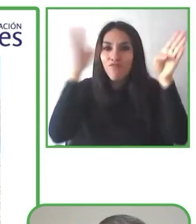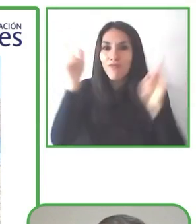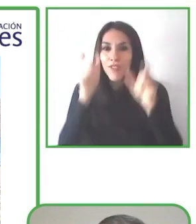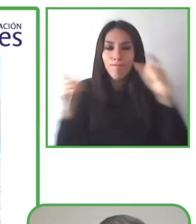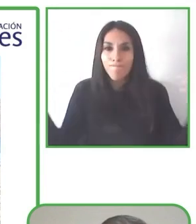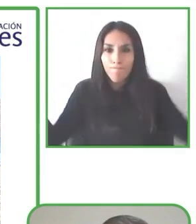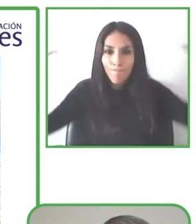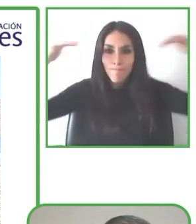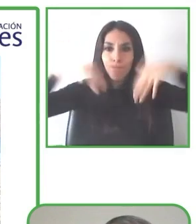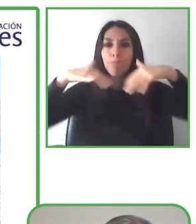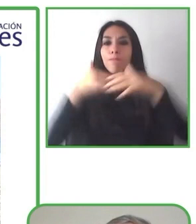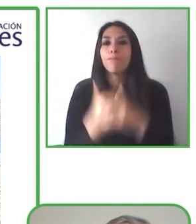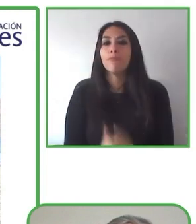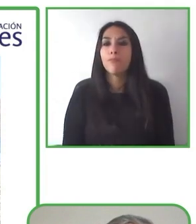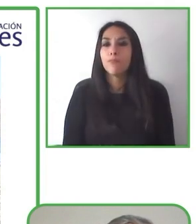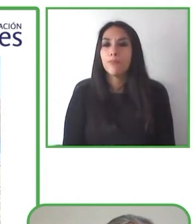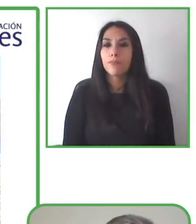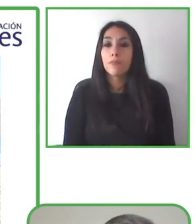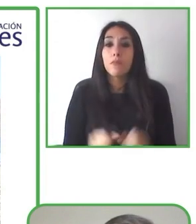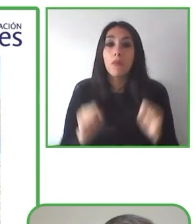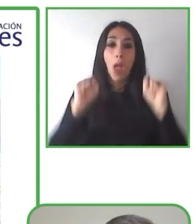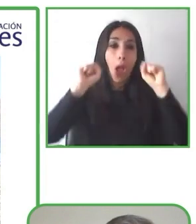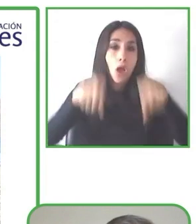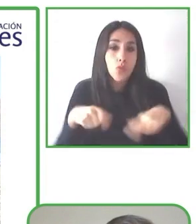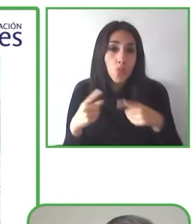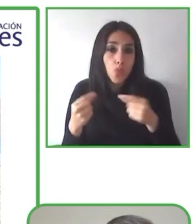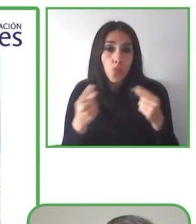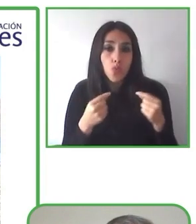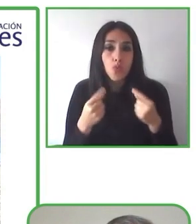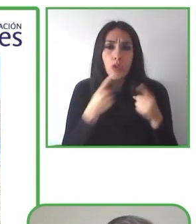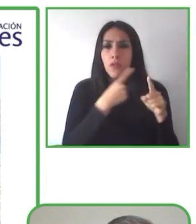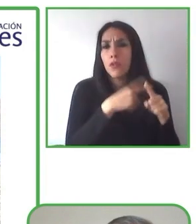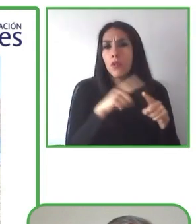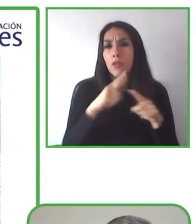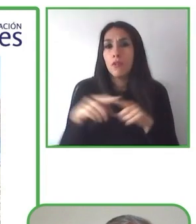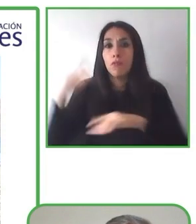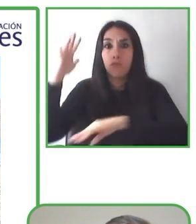dónde ir. Esto nos permite tener aventuras adaptadas para